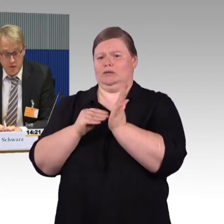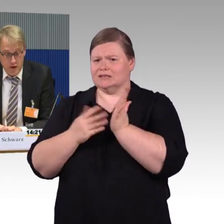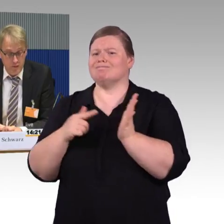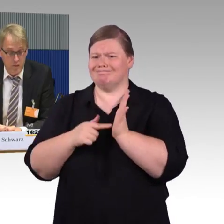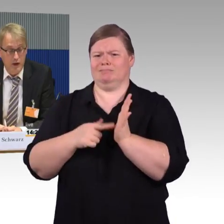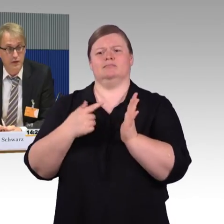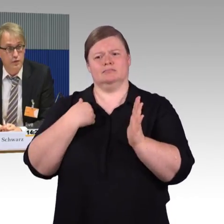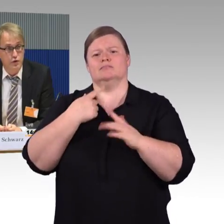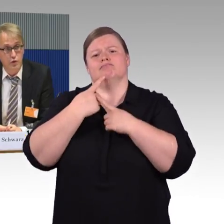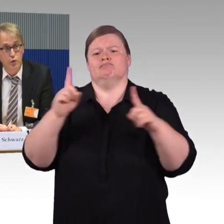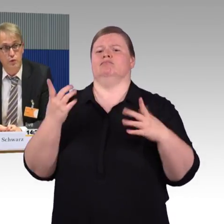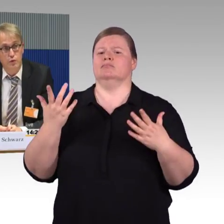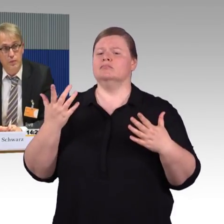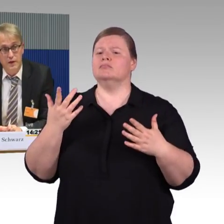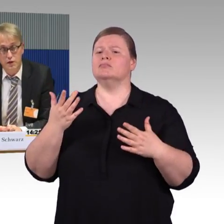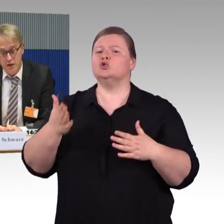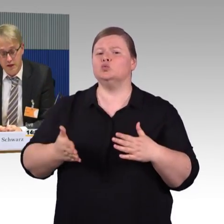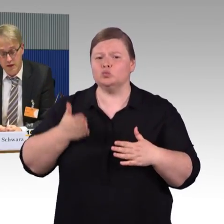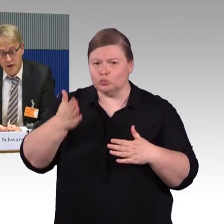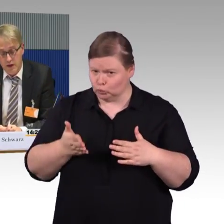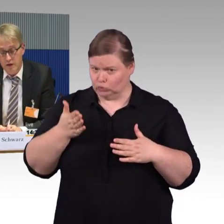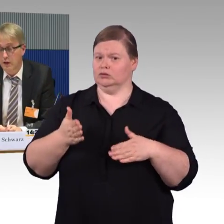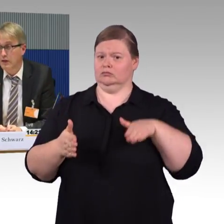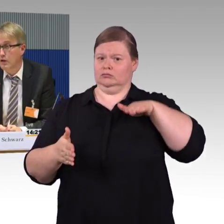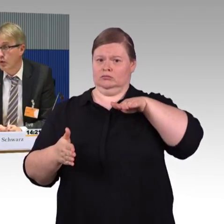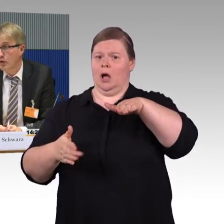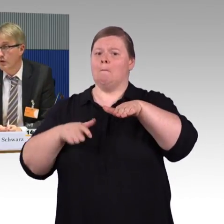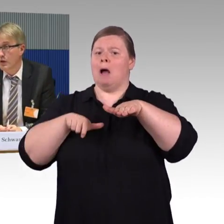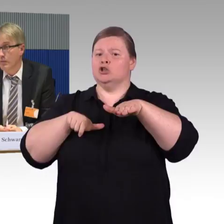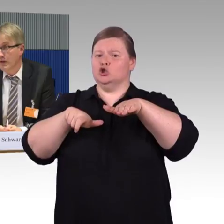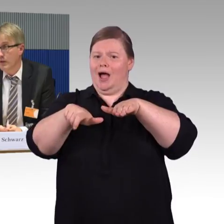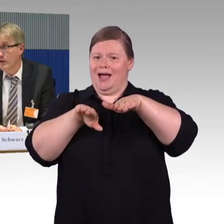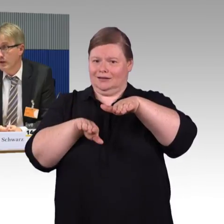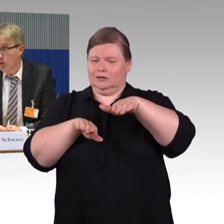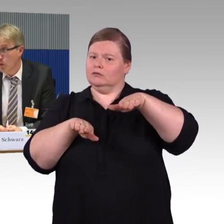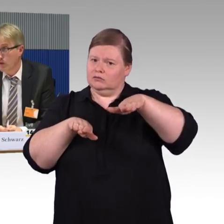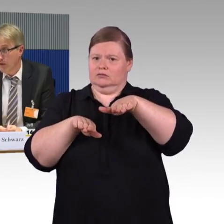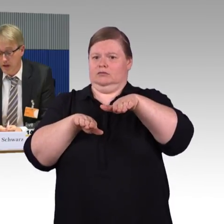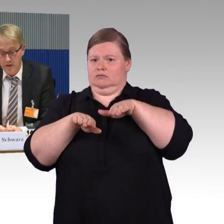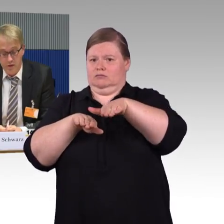dass vor allem gerade zwischen Zügen und Bahnsteig die Lücken manchmal sehr groß werden